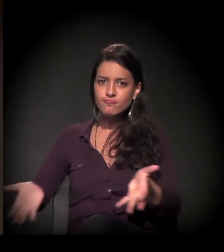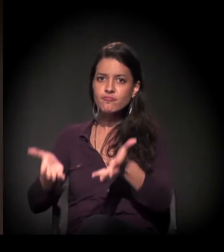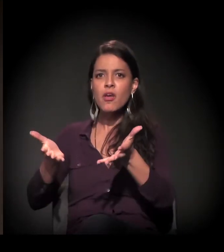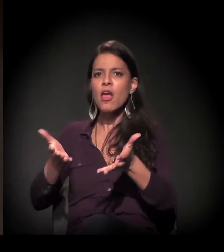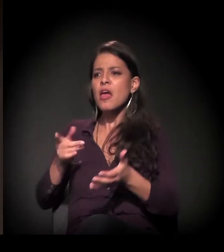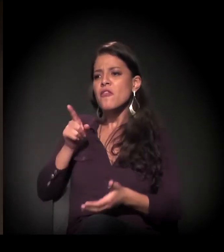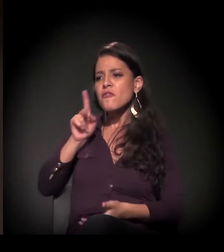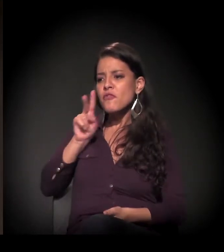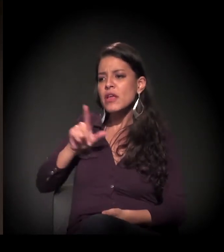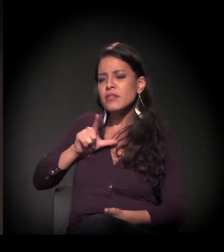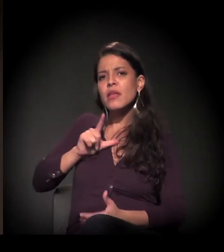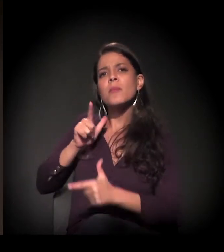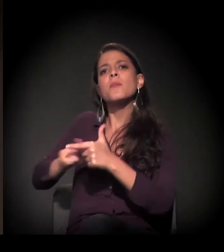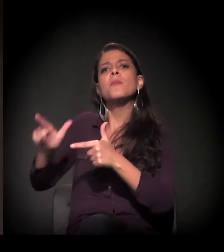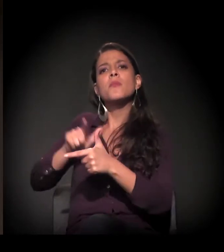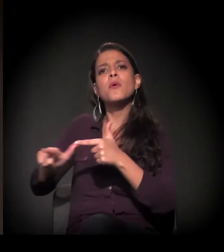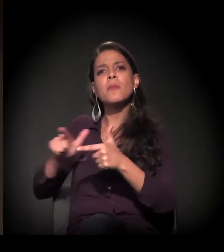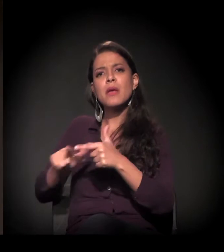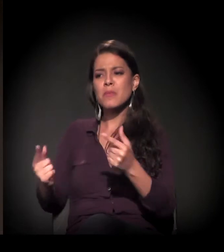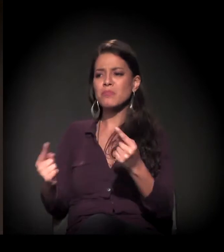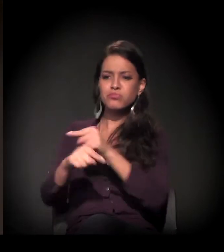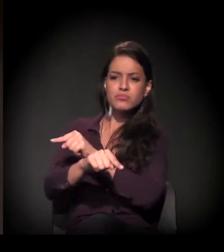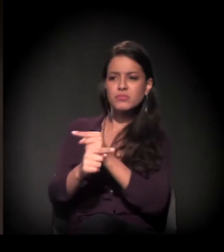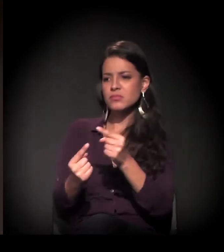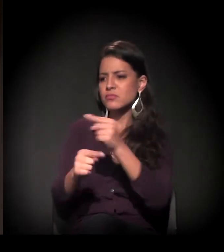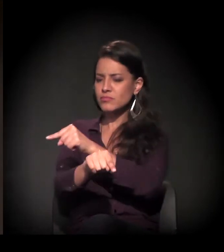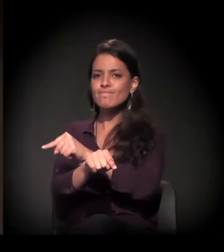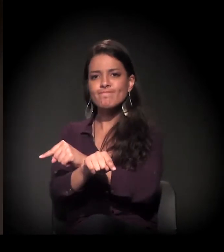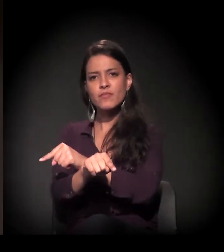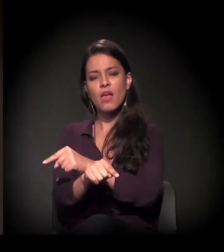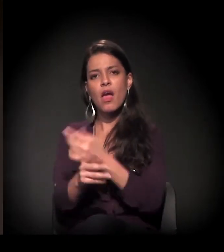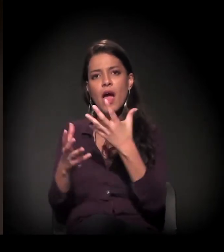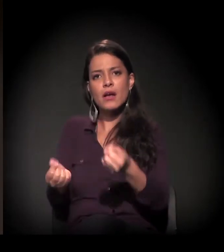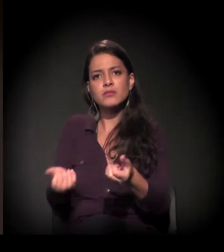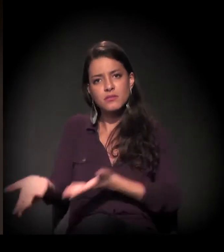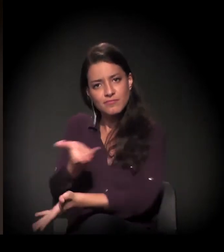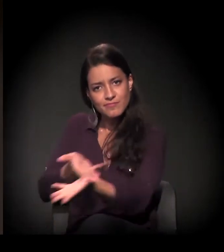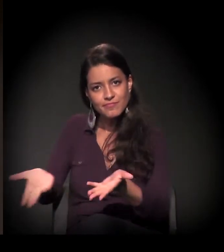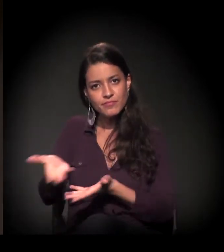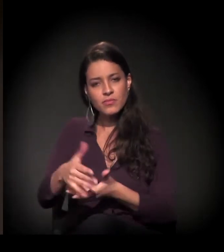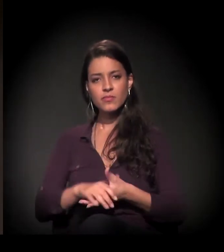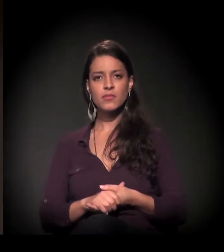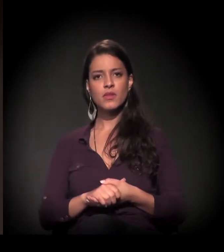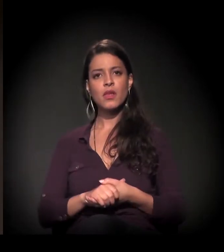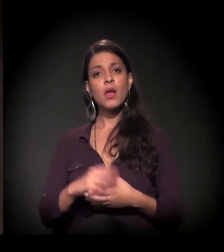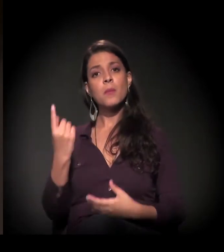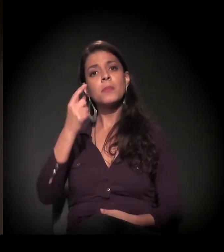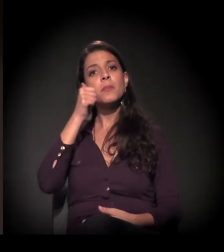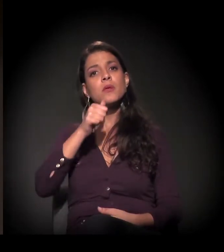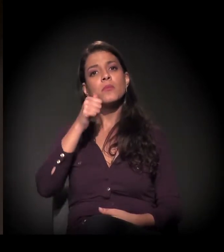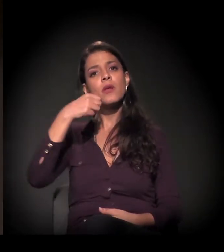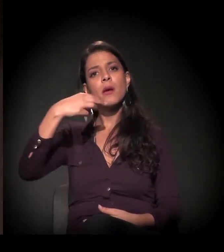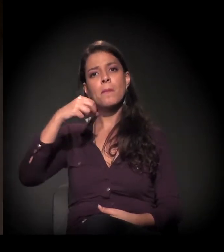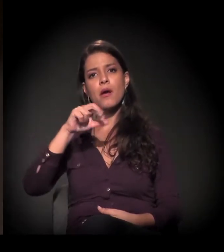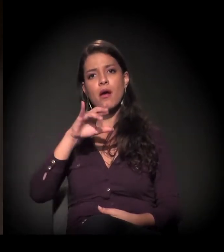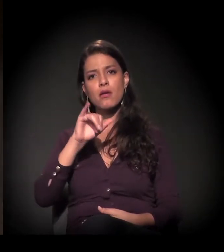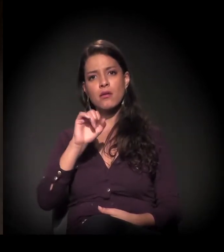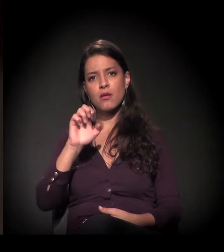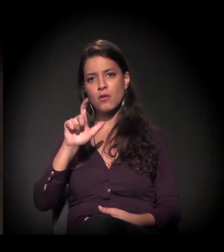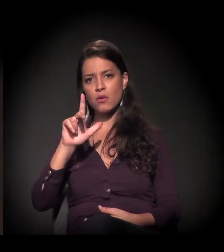a encarar esses problemas e essas contradições em São Paulo. Eu quero chamar ao palco primeiro a Maria Eulina.